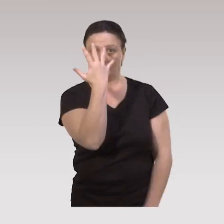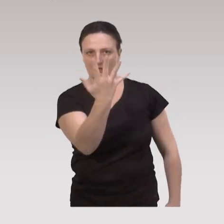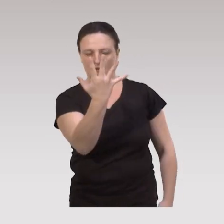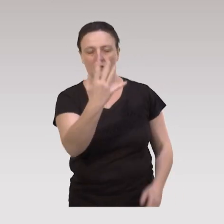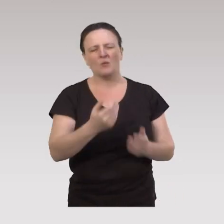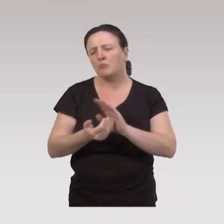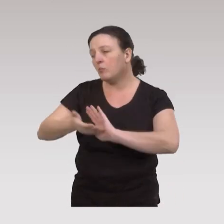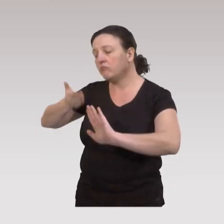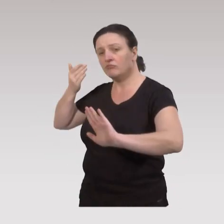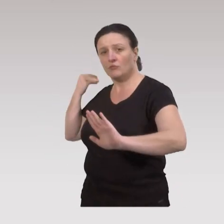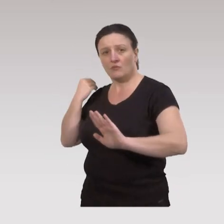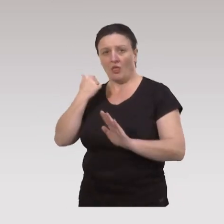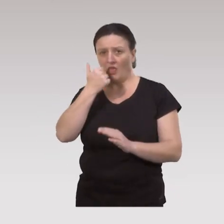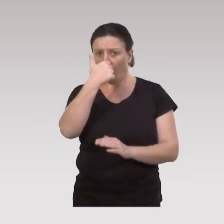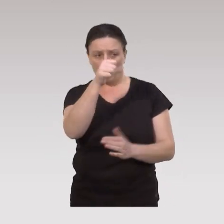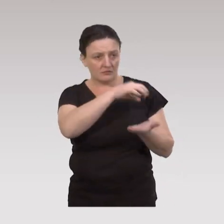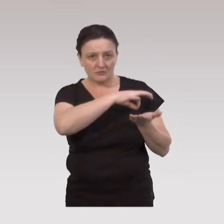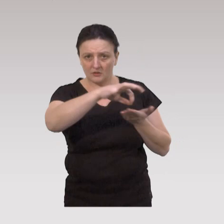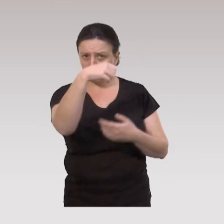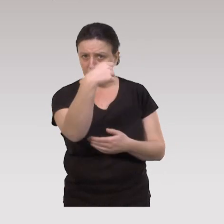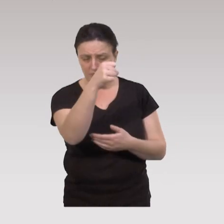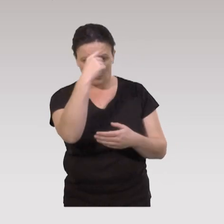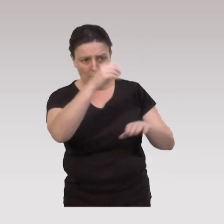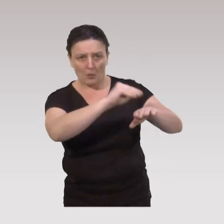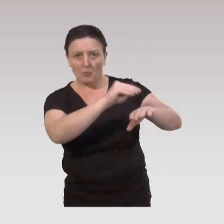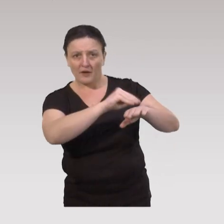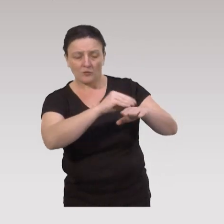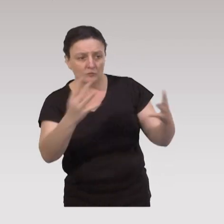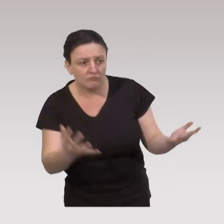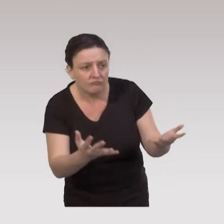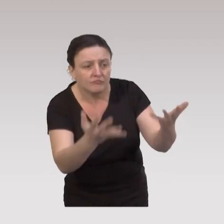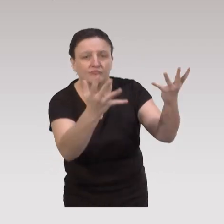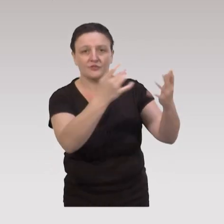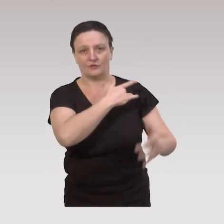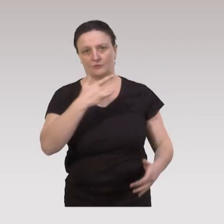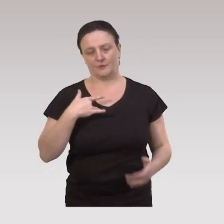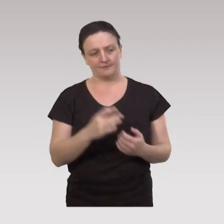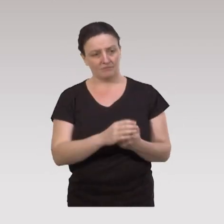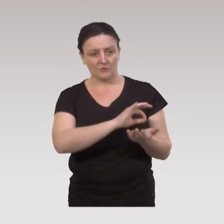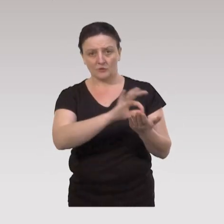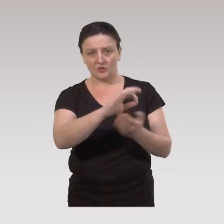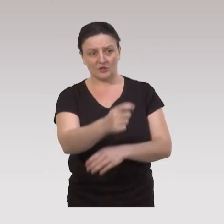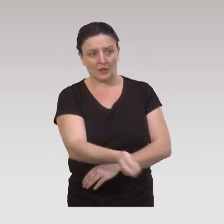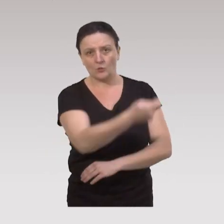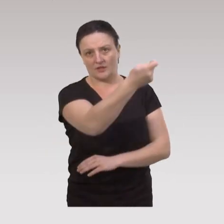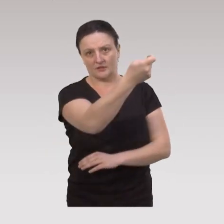Très longtemps, on a utilisé un seul type de stratégie, en prévention, promotion de la santé. Ce sont des stratégies éducatives,